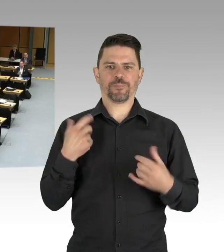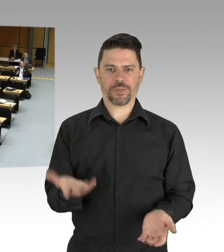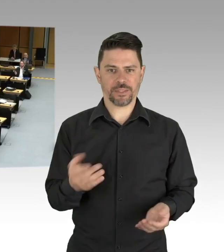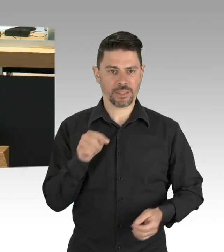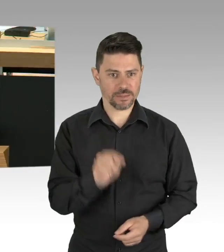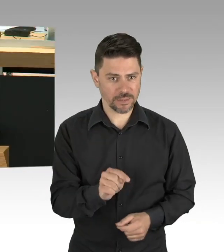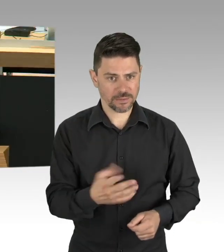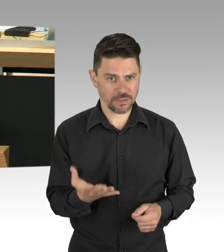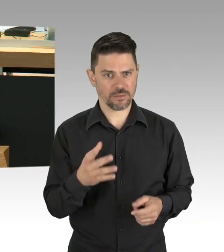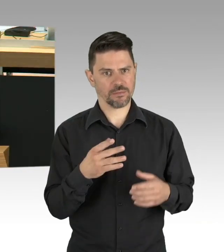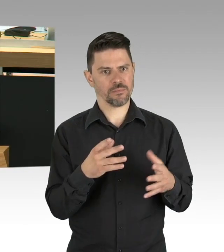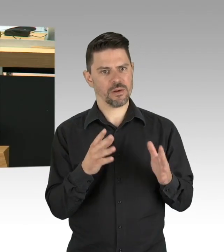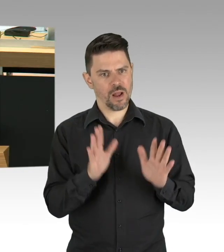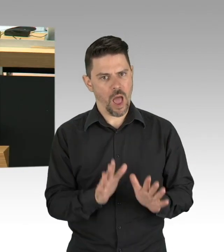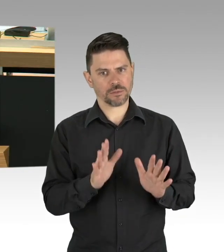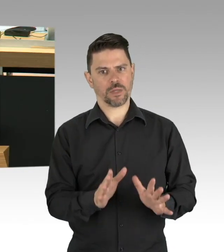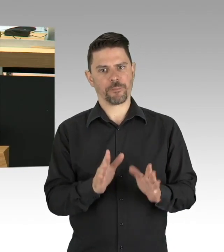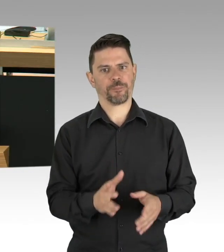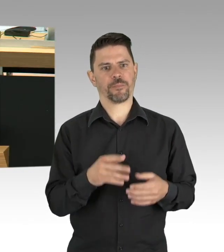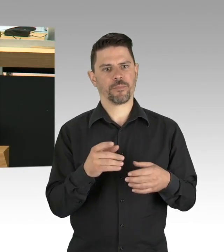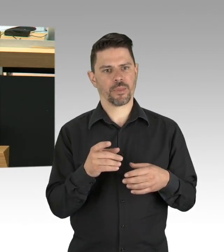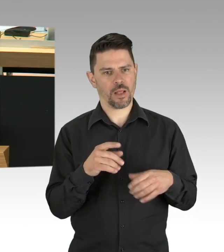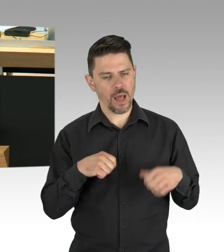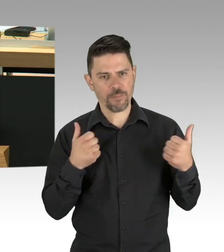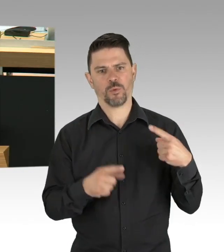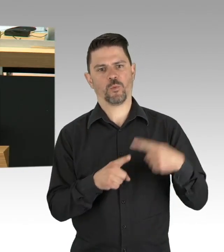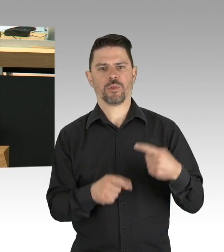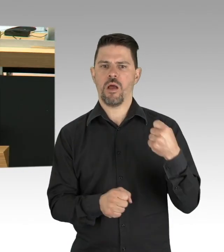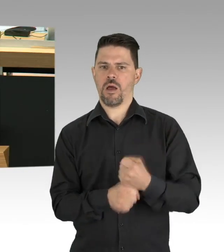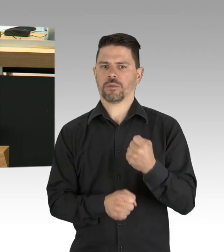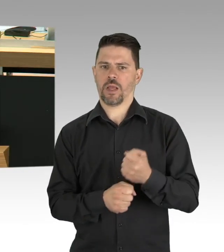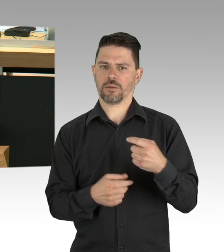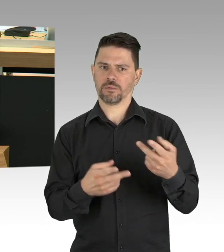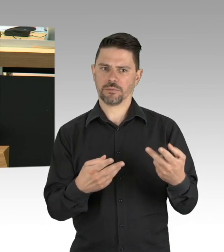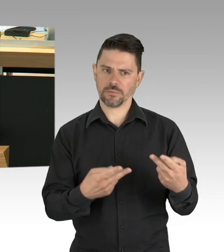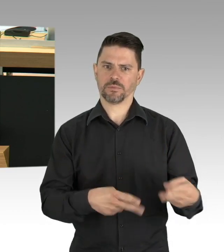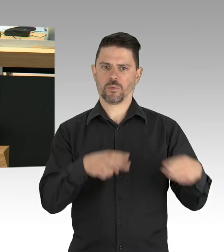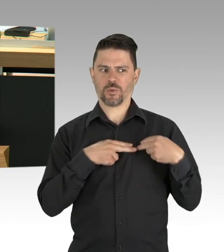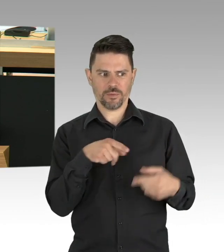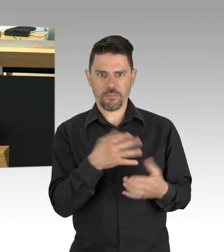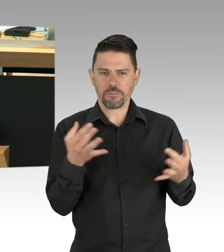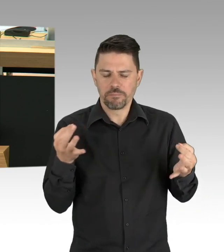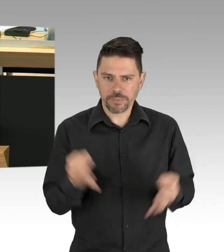gefährden sie den wirtschaftlichen Zusammenhalt unseres Landes und an den rot-grünen Senat, Sie müssen aufpassen,